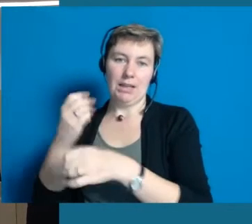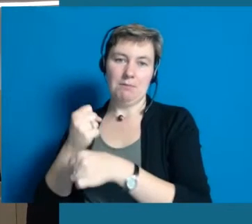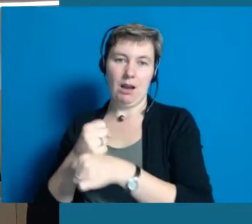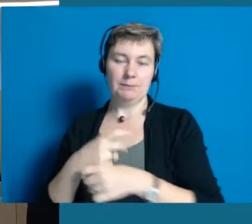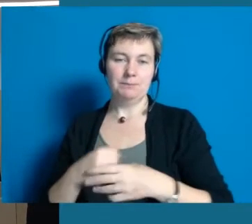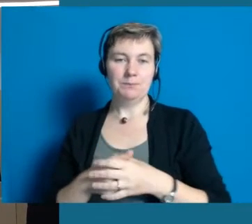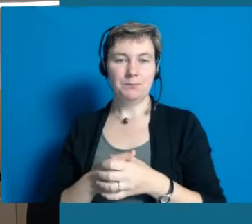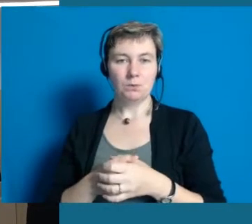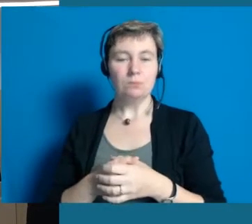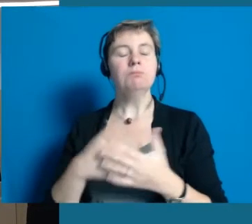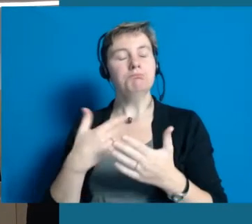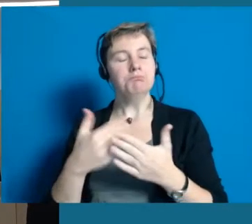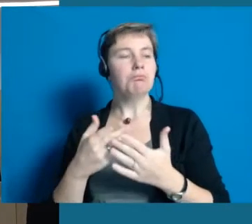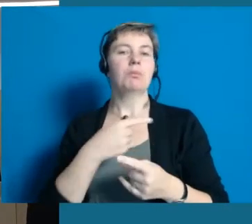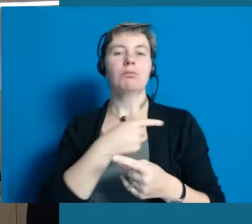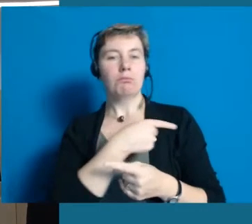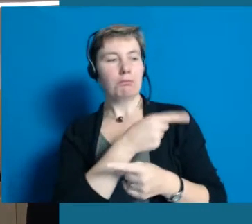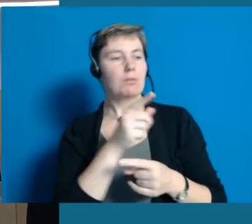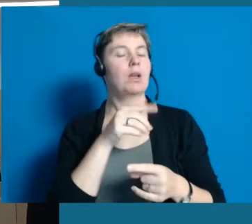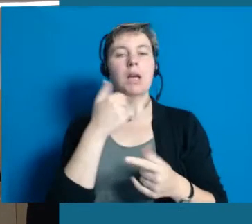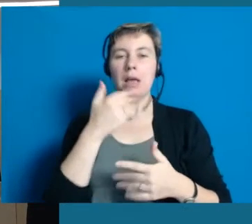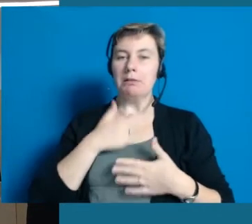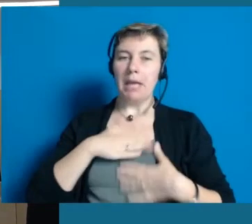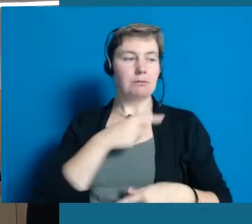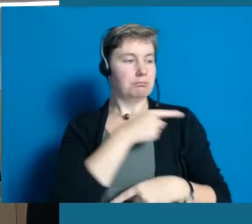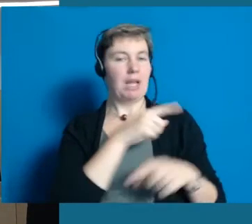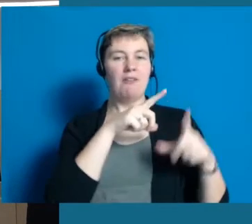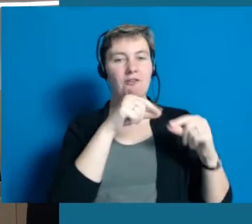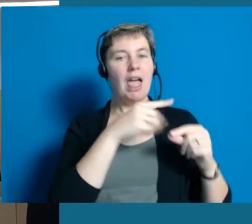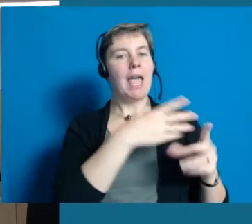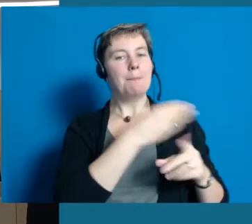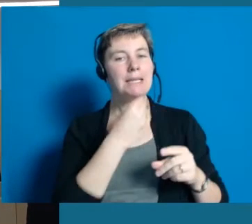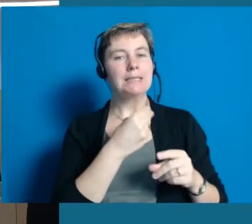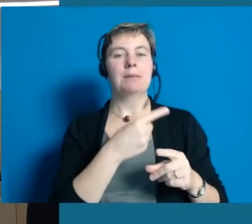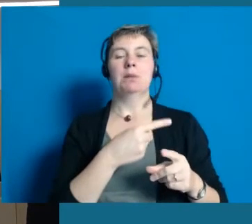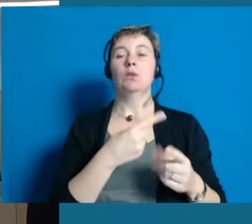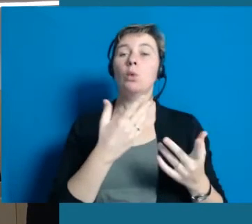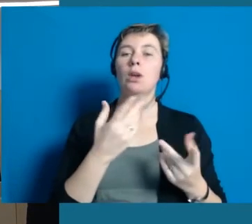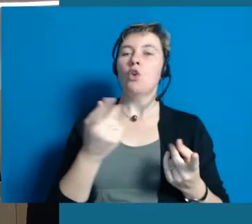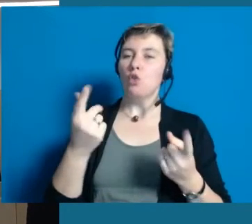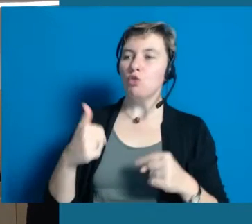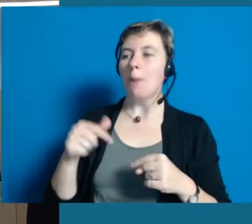und auch einmal ins Gespräch kommen und Sie können sich Flyer mitnehmen, die Einladung zur Modenschau mitnehmen.